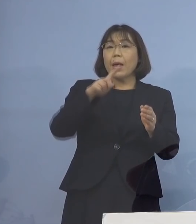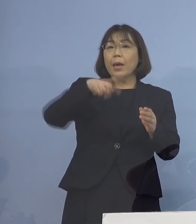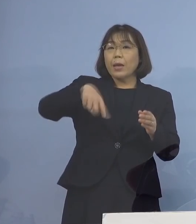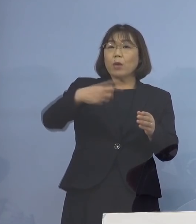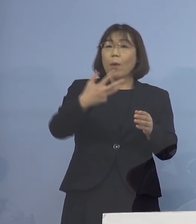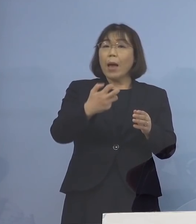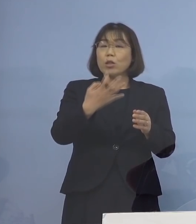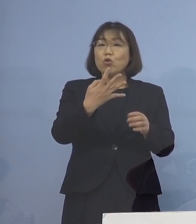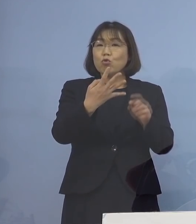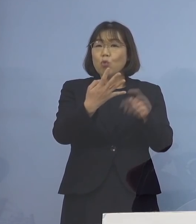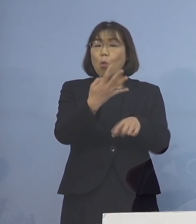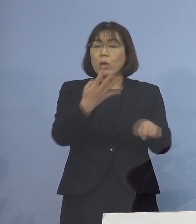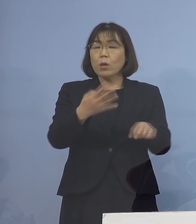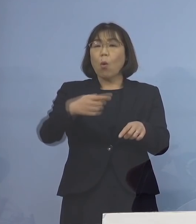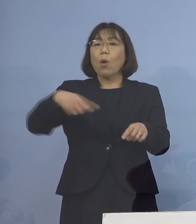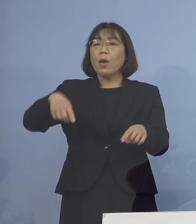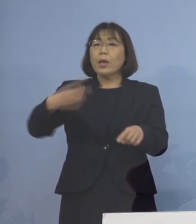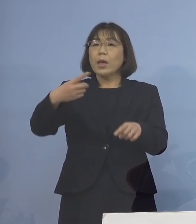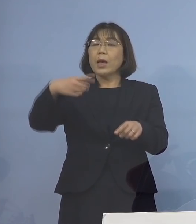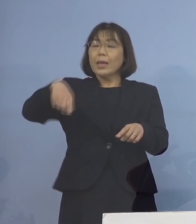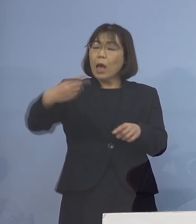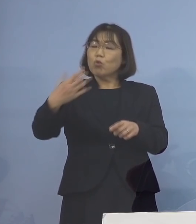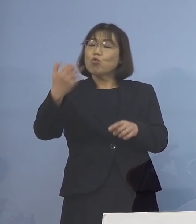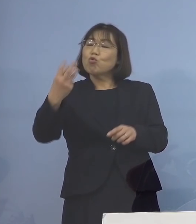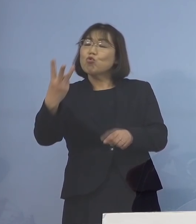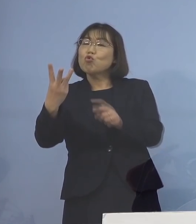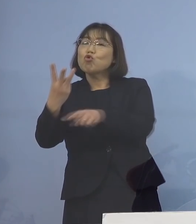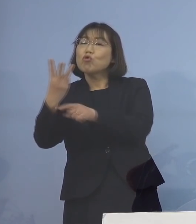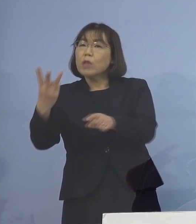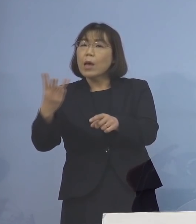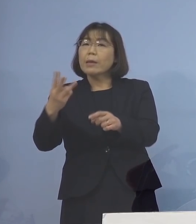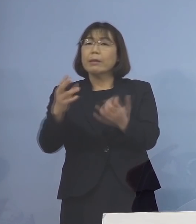193名体制へと拡充するとともに